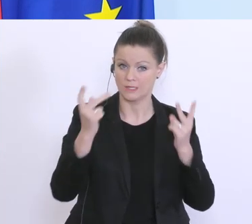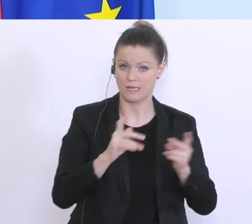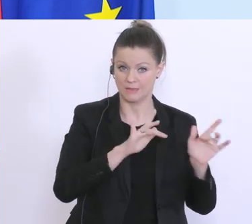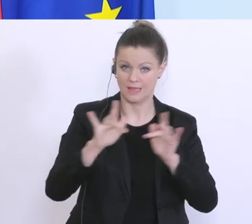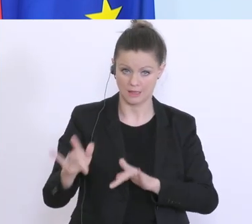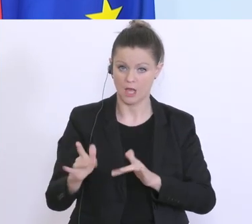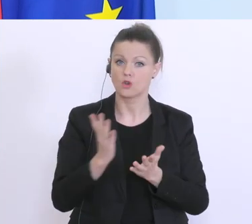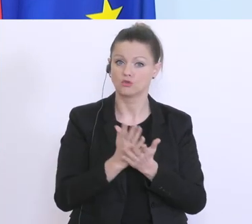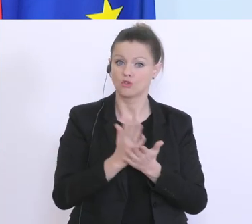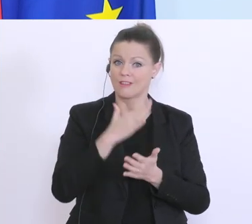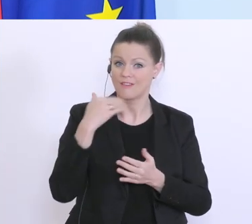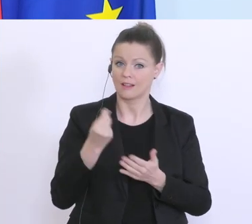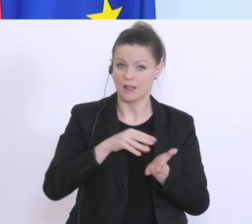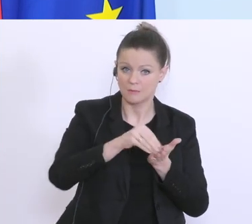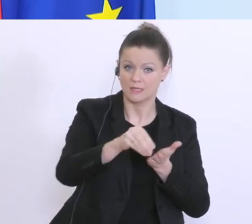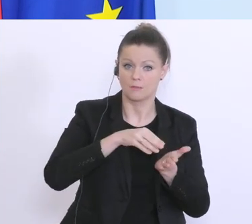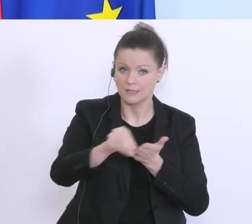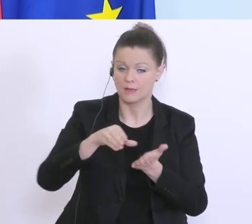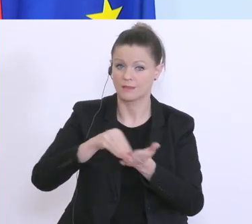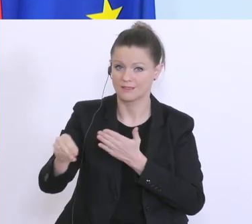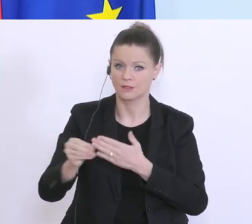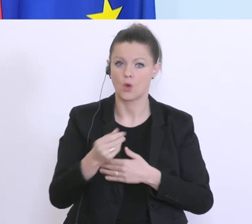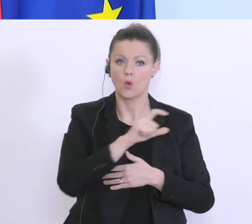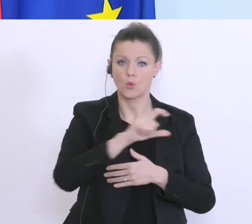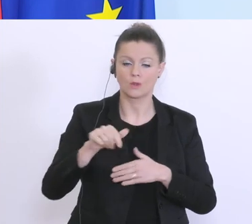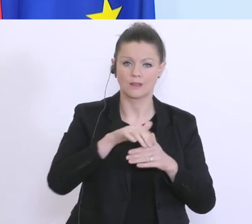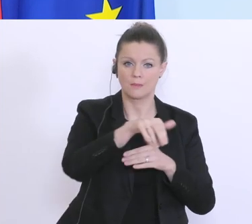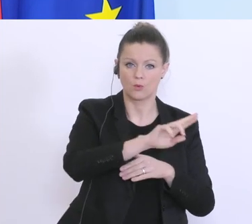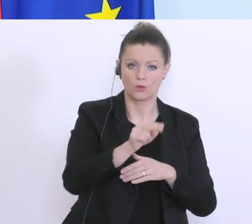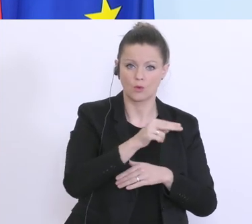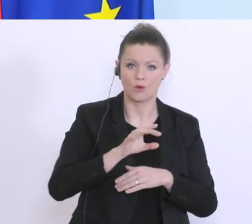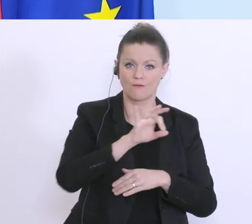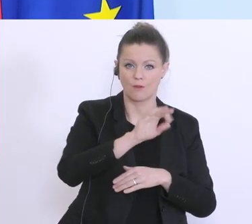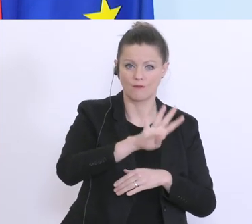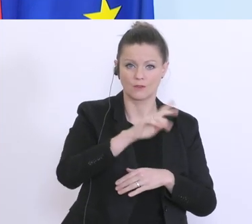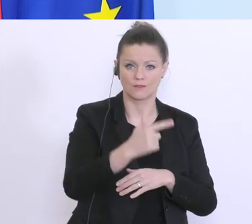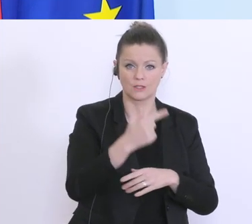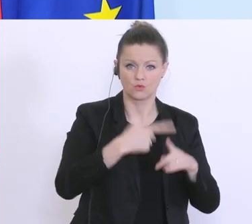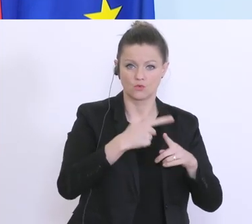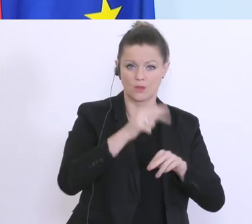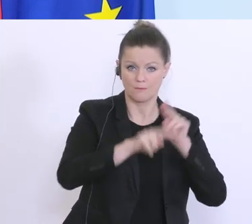Geld geflossen. Einerseits 100 Millionen Euro für die 24-Stunden-Betreuung, weil es auch hier große